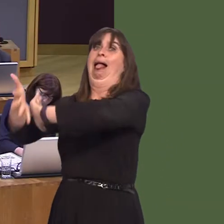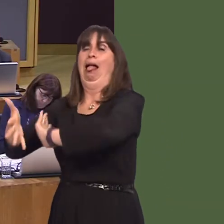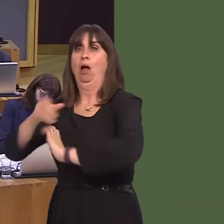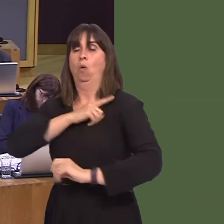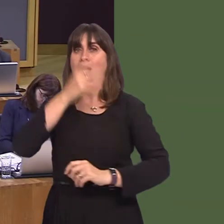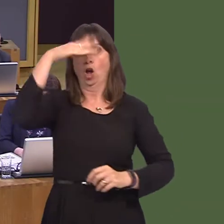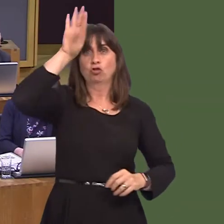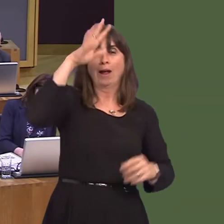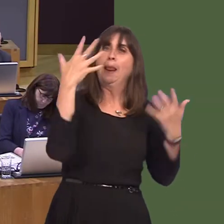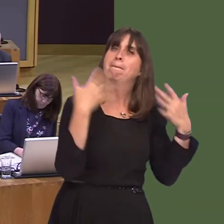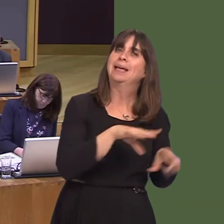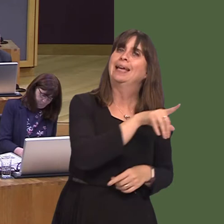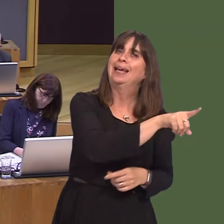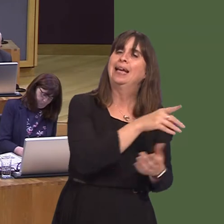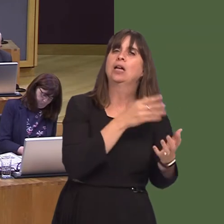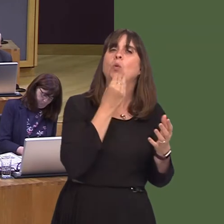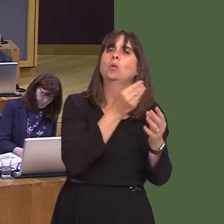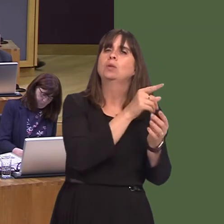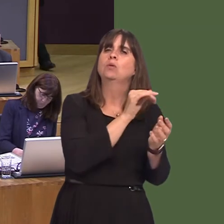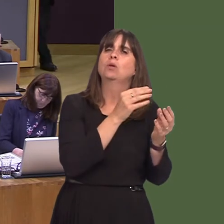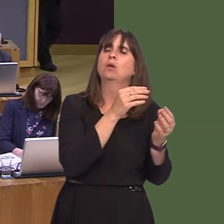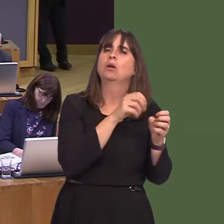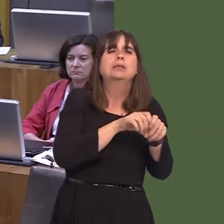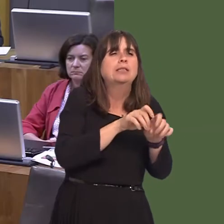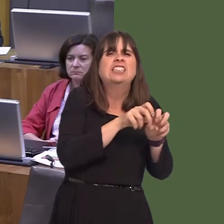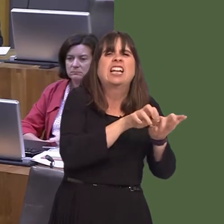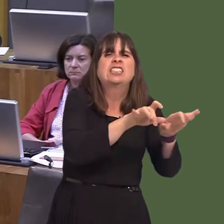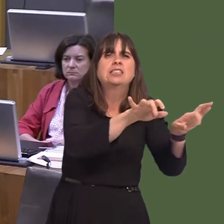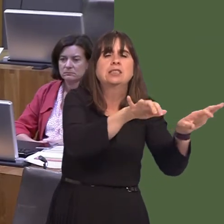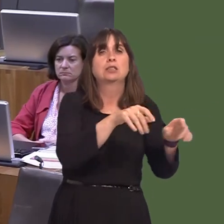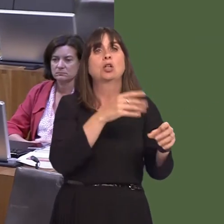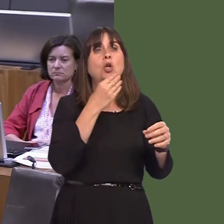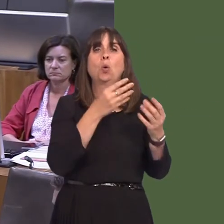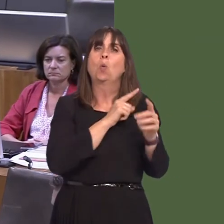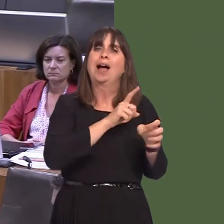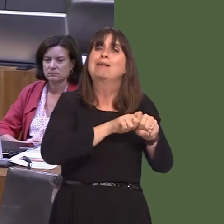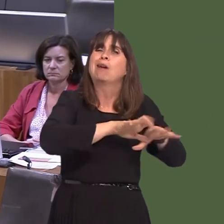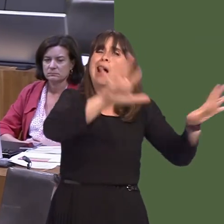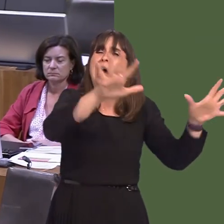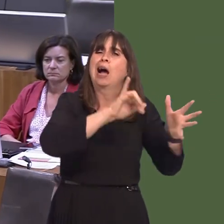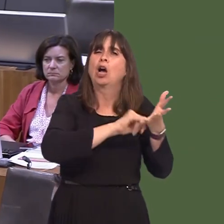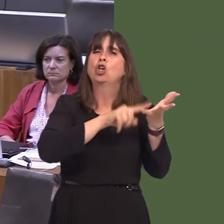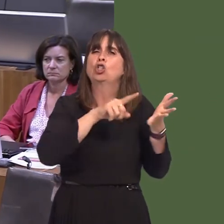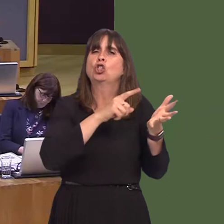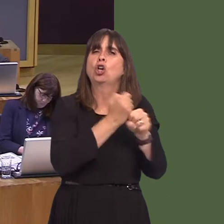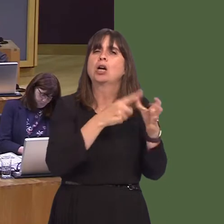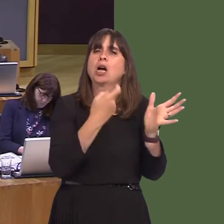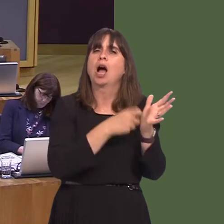they've doneówith sugar cane, particularly. But nevertheless, those trials are ones that we have funded in order to get to grips with the problem.